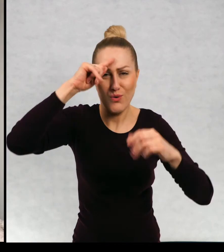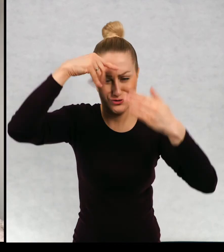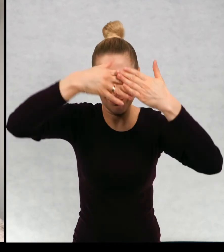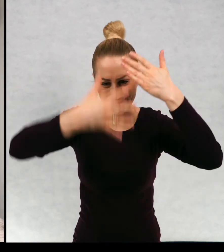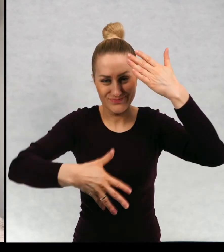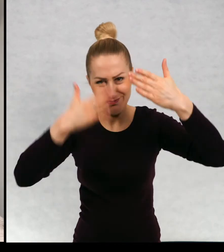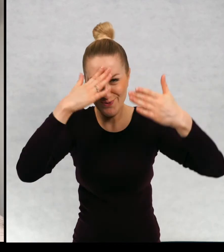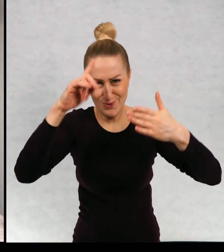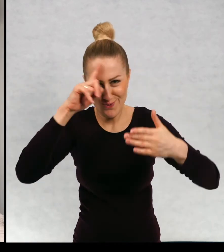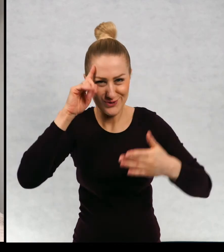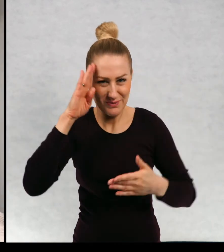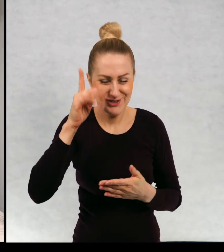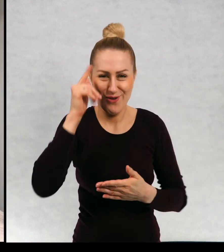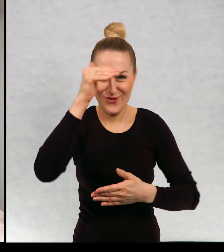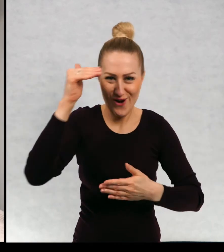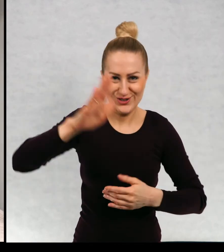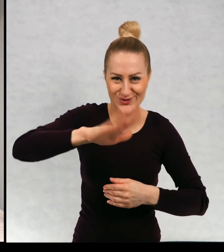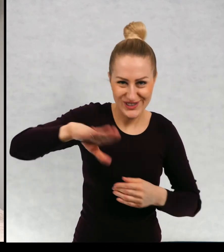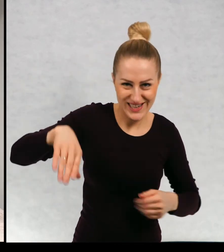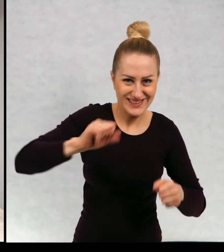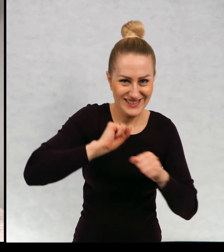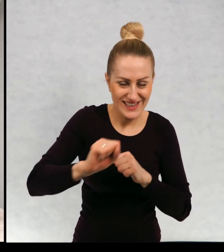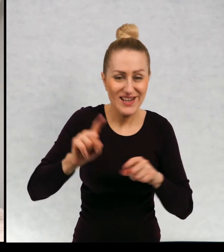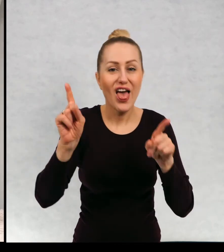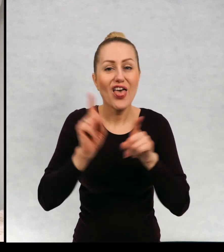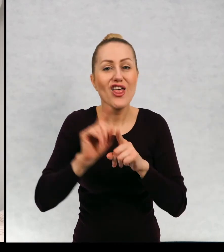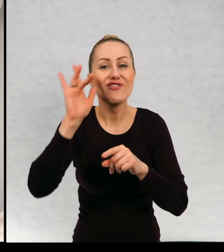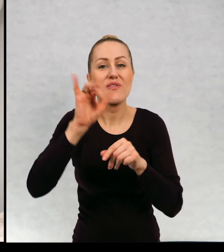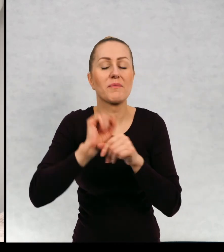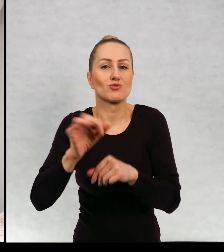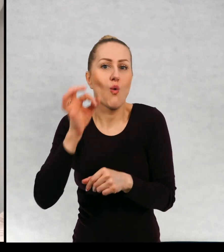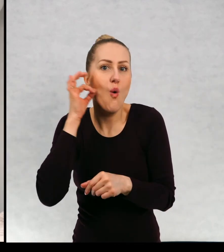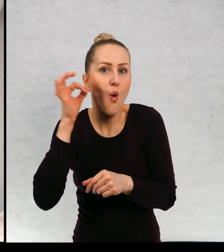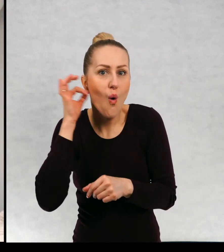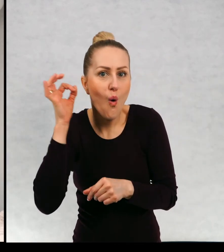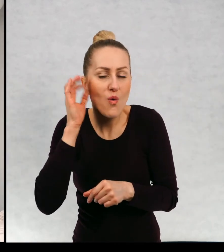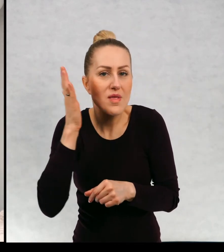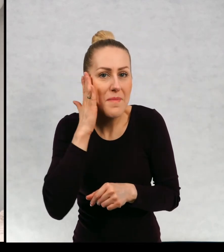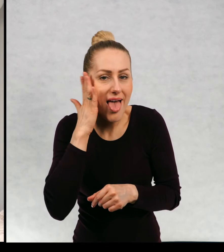Dzieci, dorośli mieszkają też gnieżdżą się koty